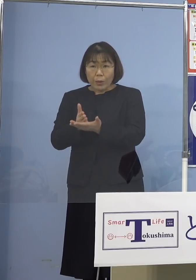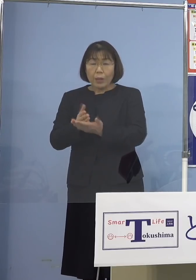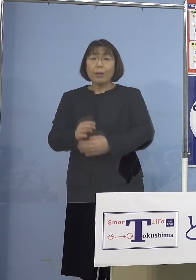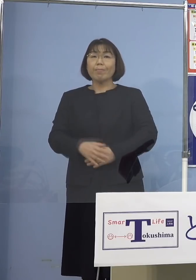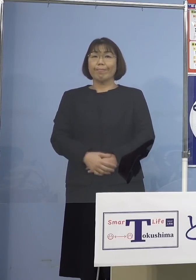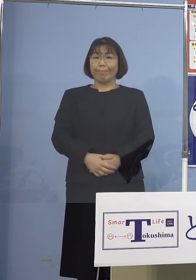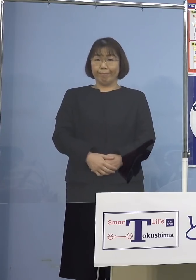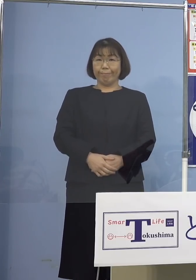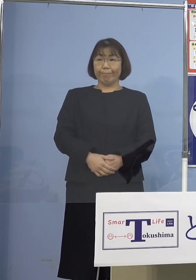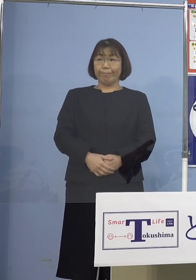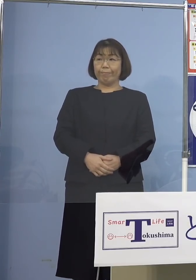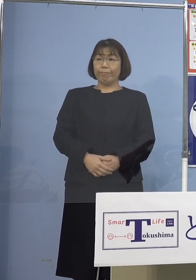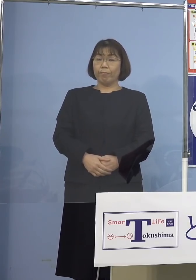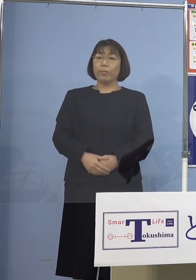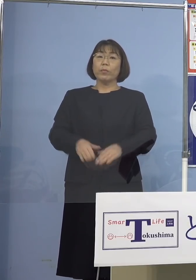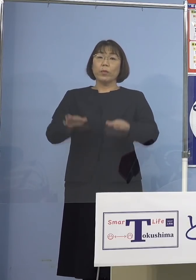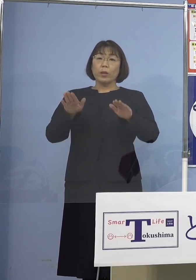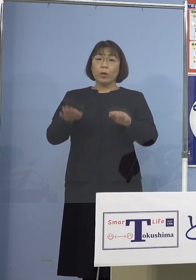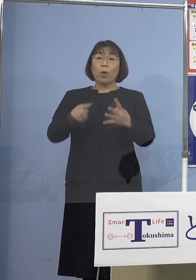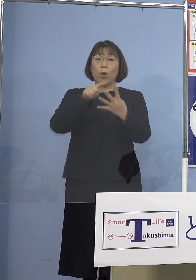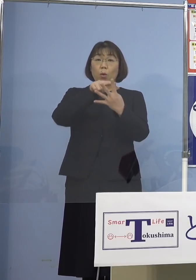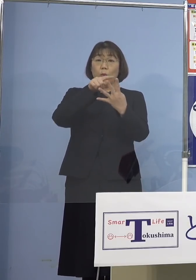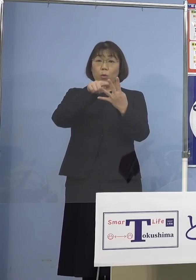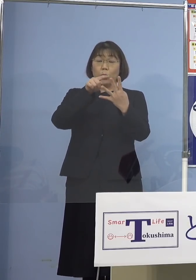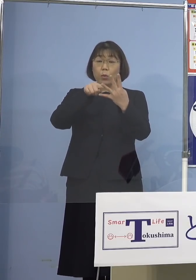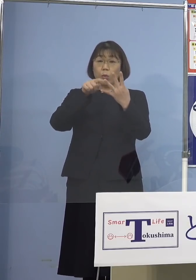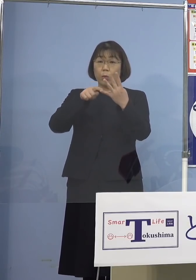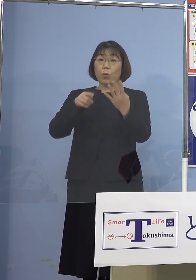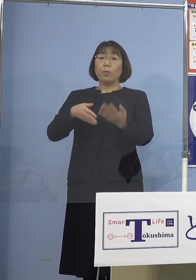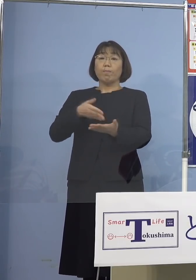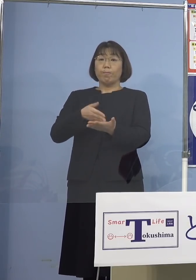それでは本日ここで4点 以下申し上げて参ります